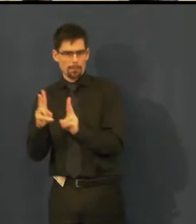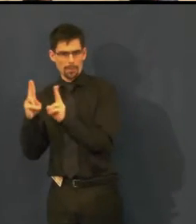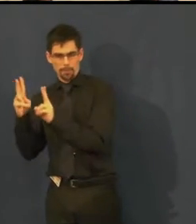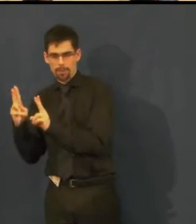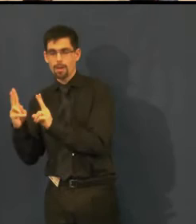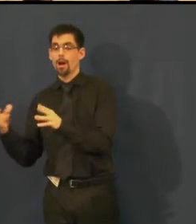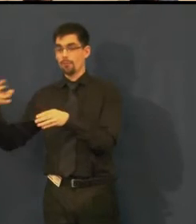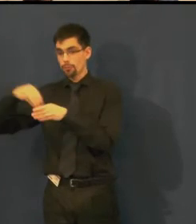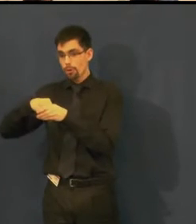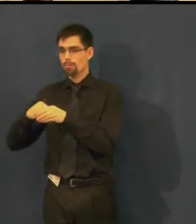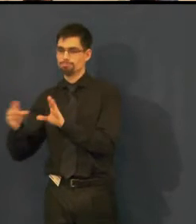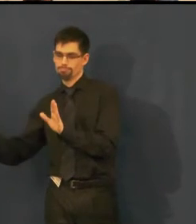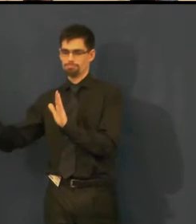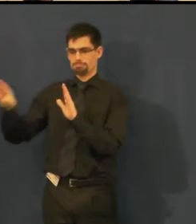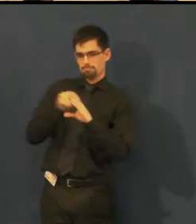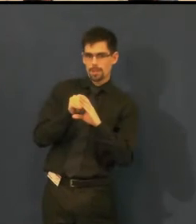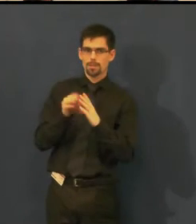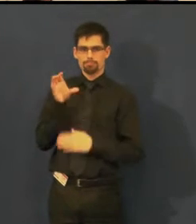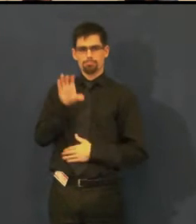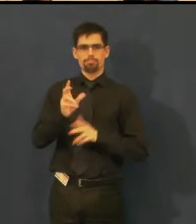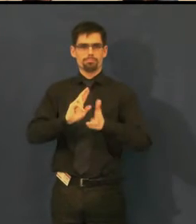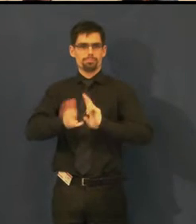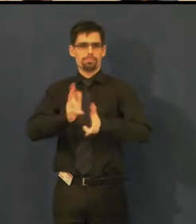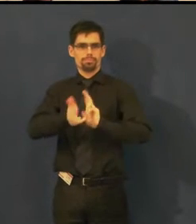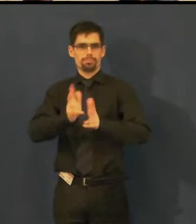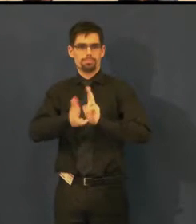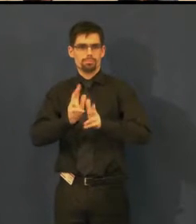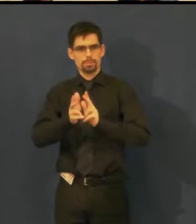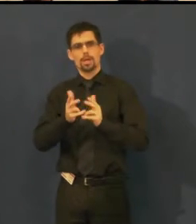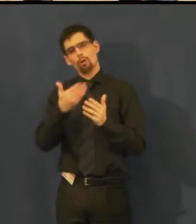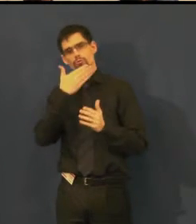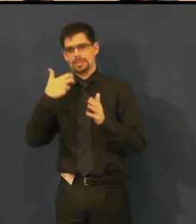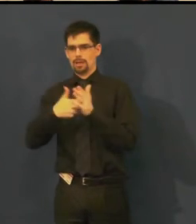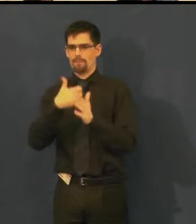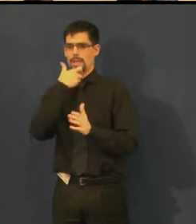která je tlumočena v českém znakovém jazyce a je doplněna o text.